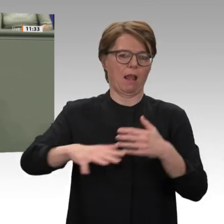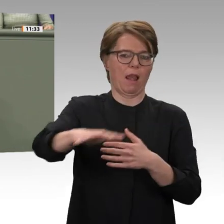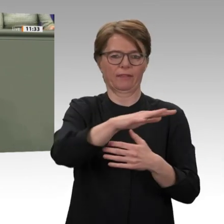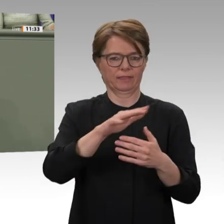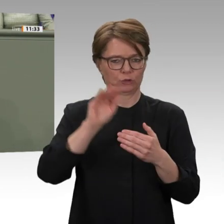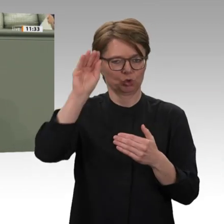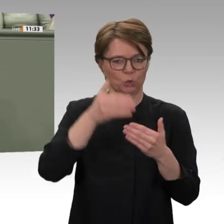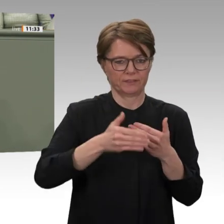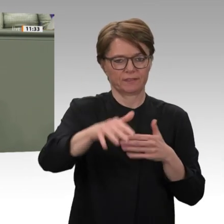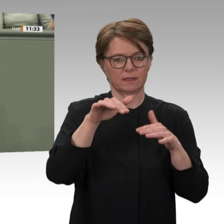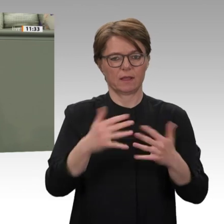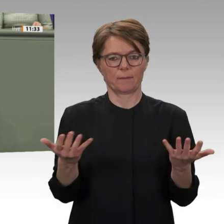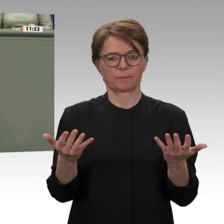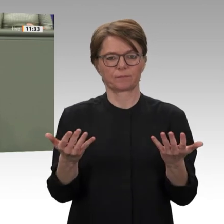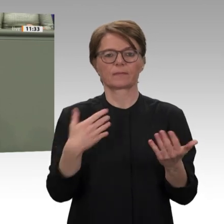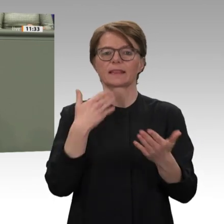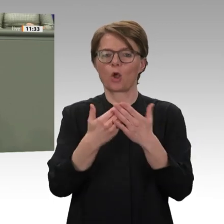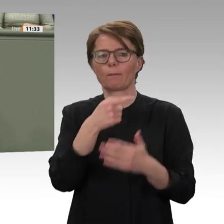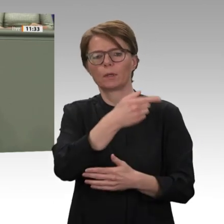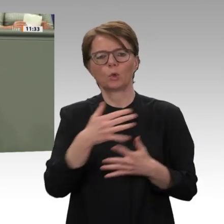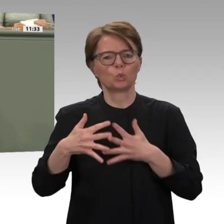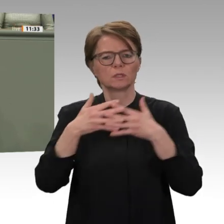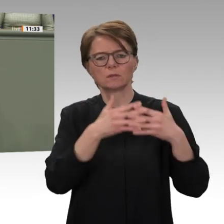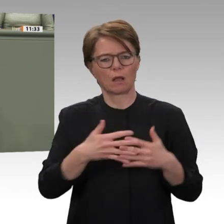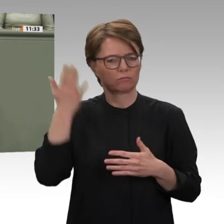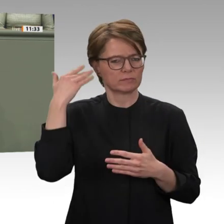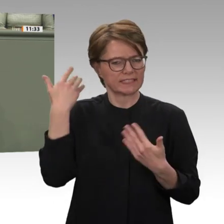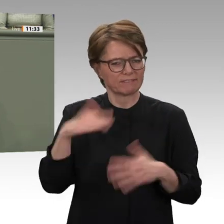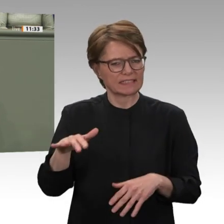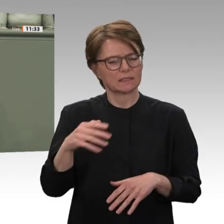Um schnelle Fortschritte zu erzielen, setzen wir zudem auf bilaterale Stabilisierungsprojekte,